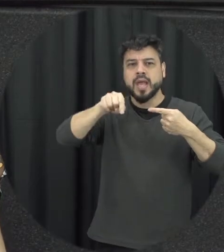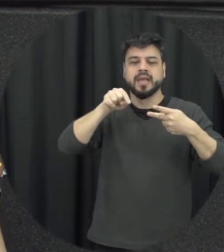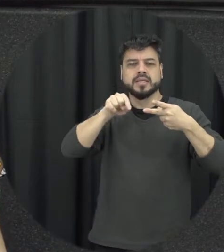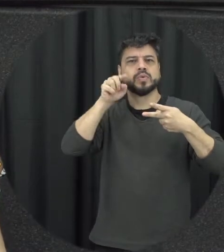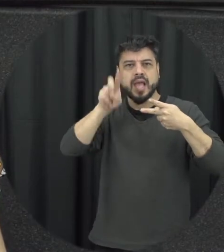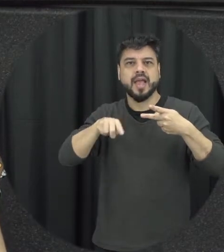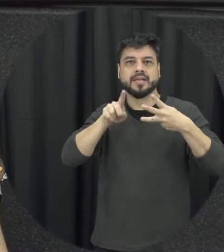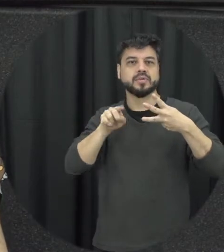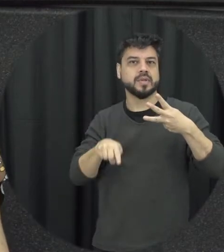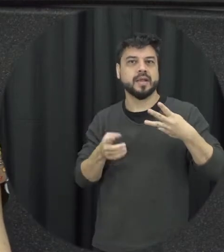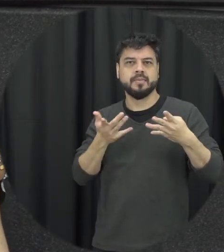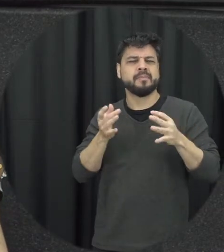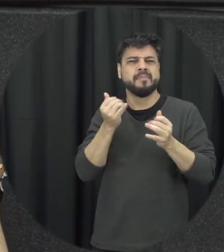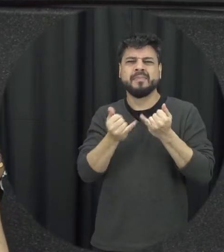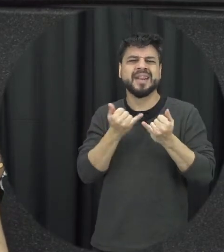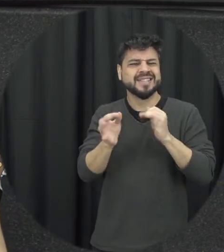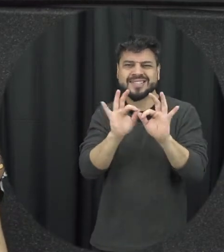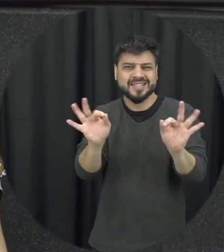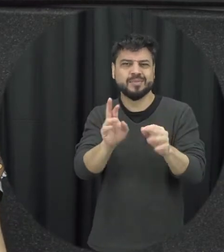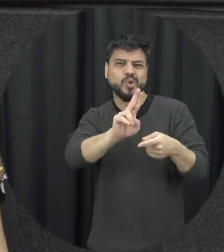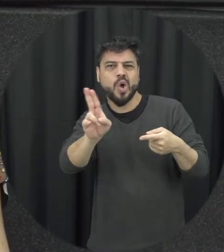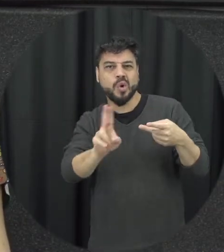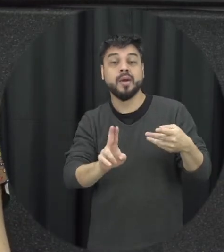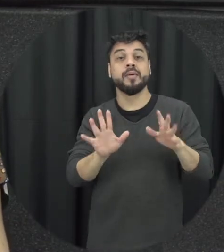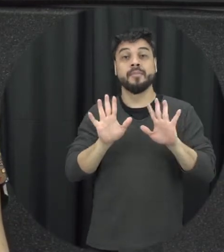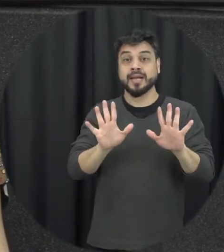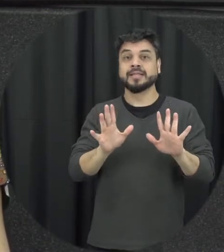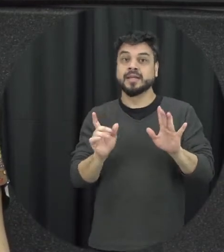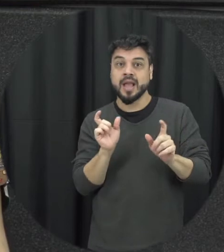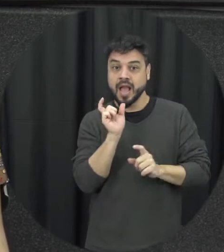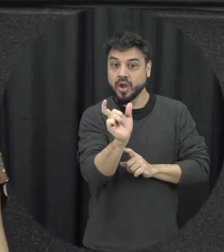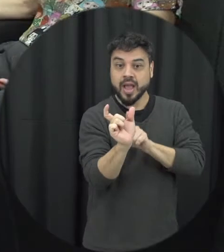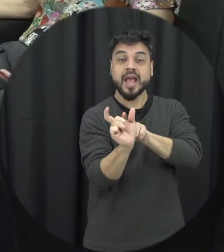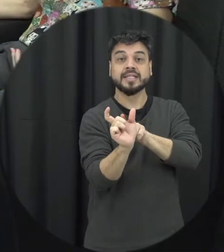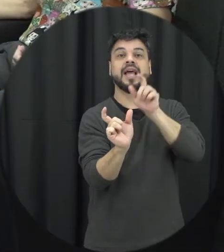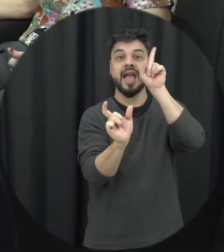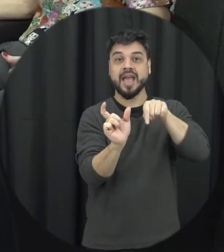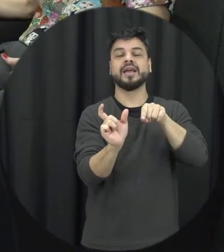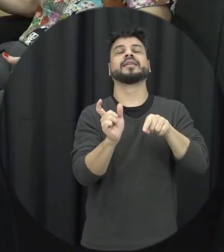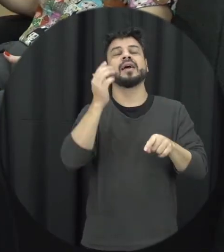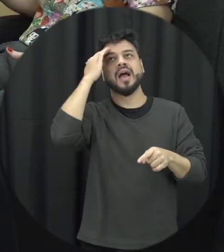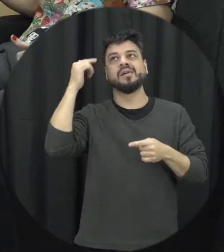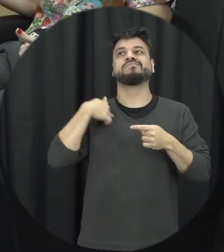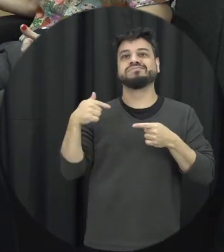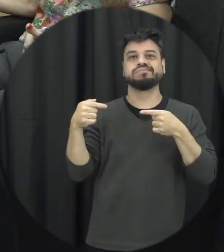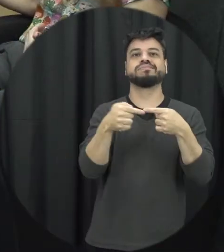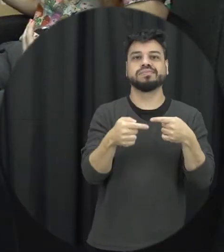uma coisa simples né mas é justamente a partir do momento que a gente consegue nomear esses atos que as pessoas conseguem se identificar elas conseguem verificar